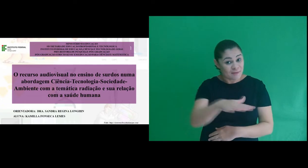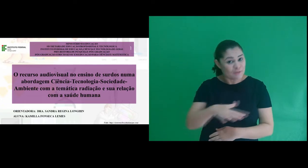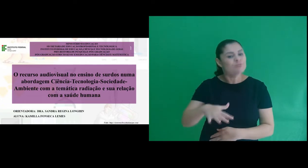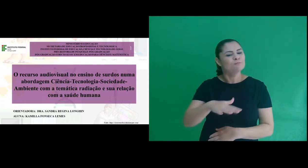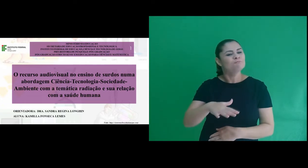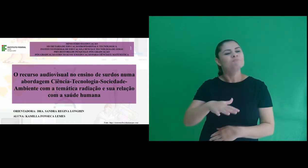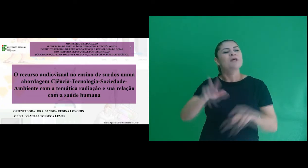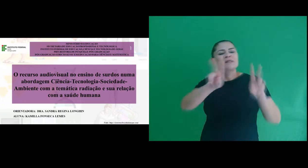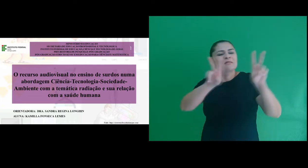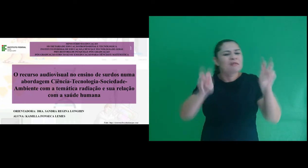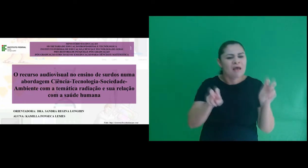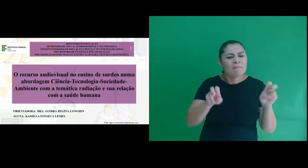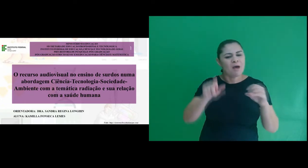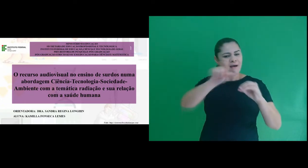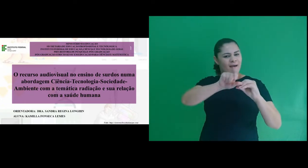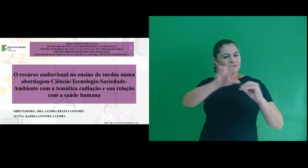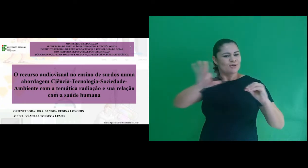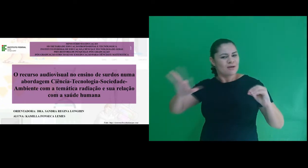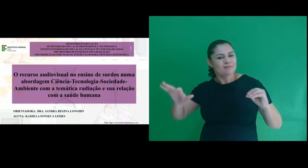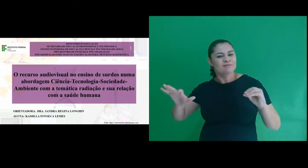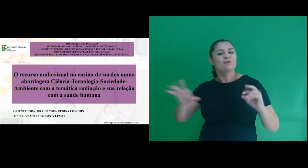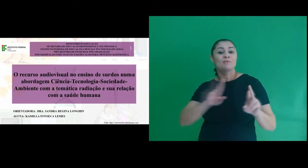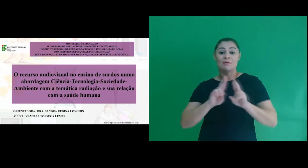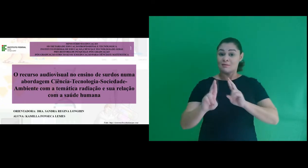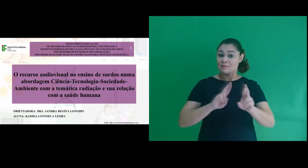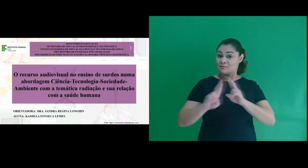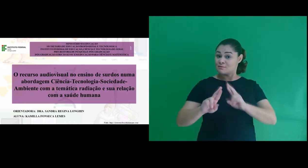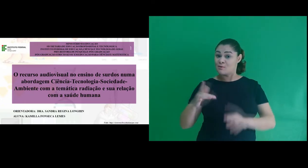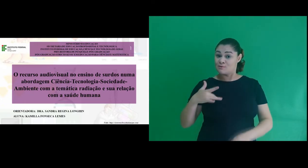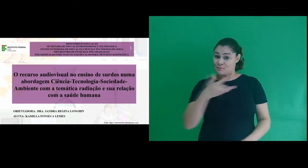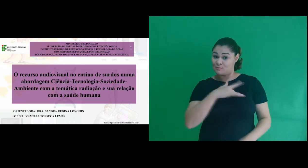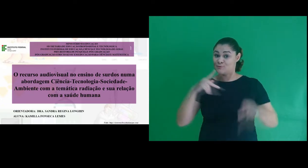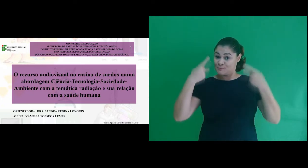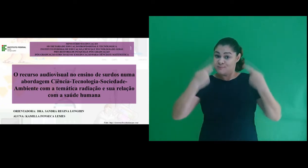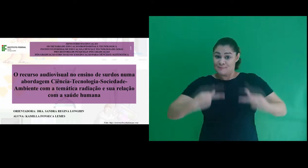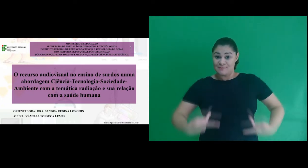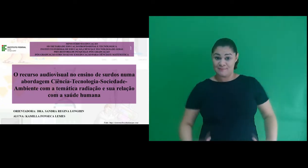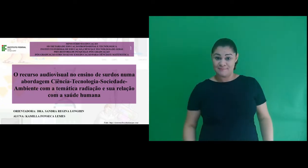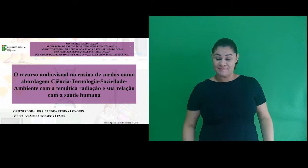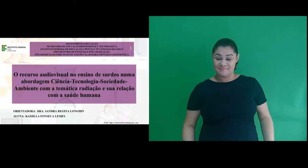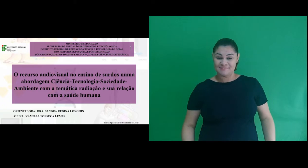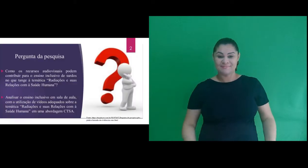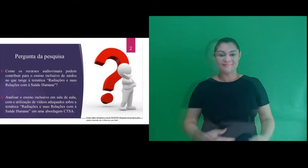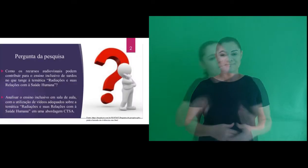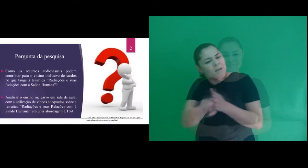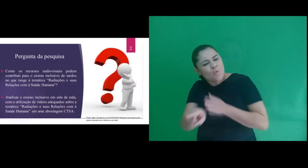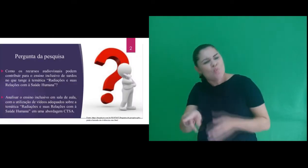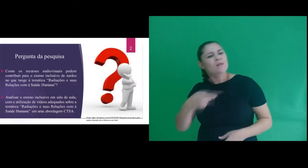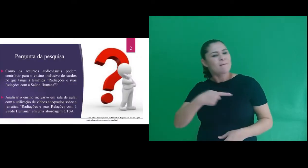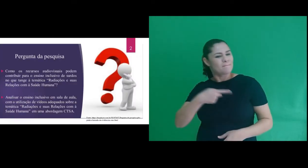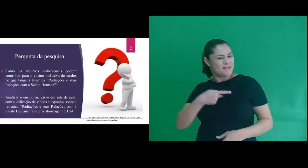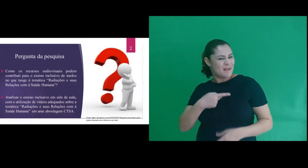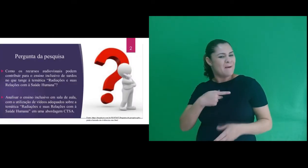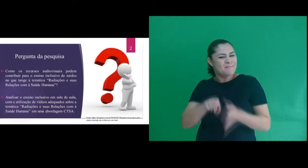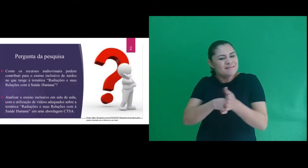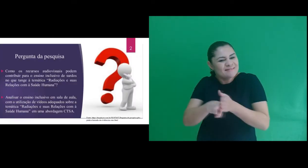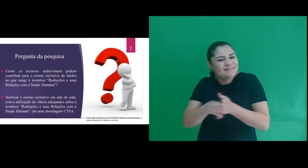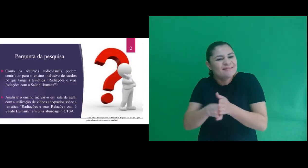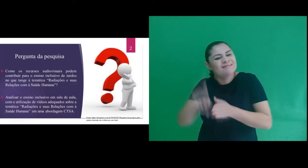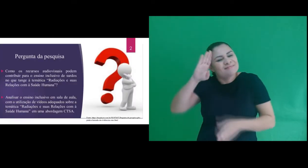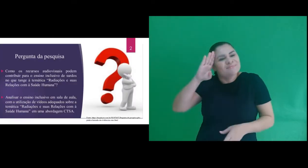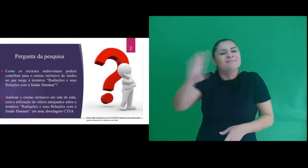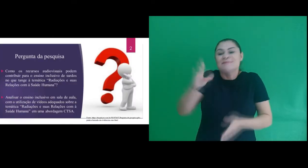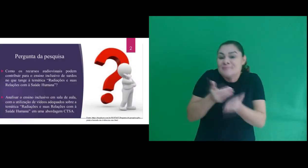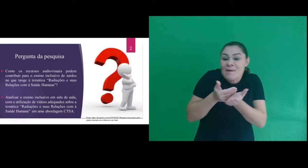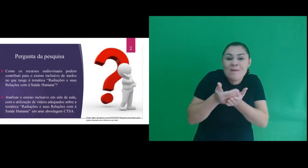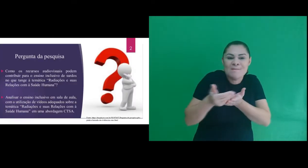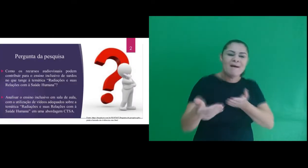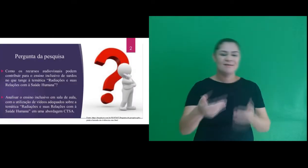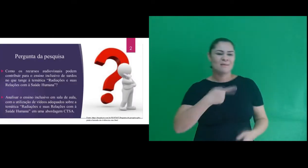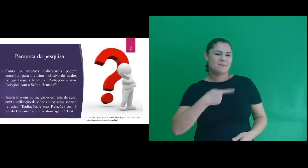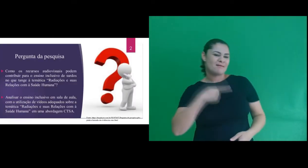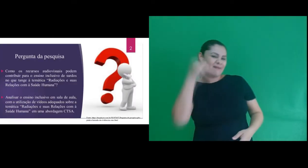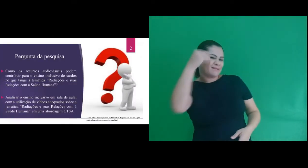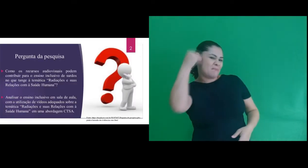com a temática radiação e sua relação com a saúde humana.” A pergunta de pesquisa nasce a partir de